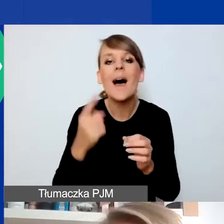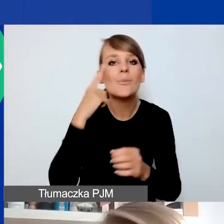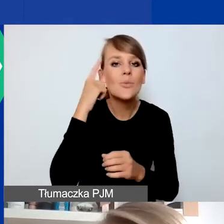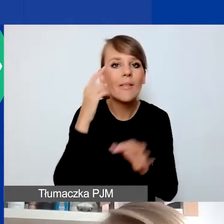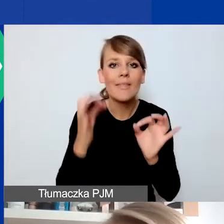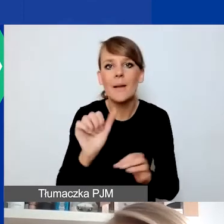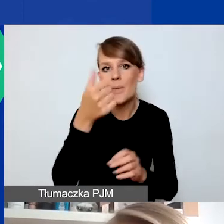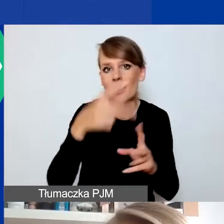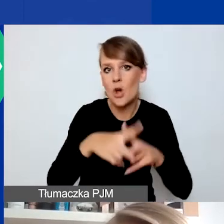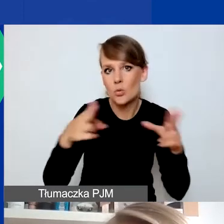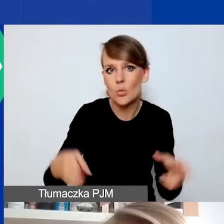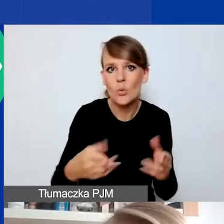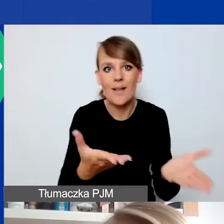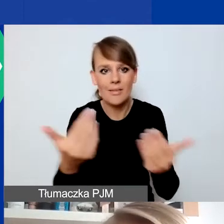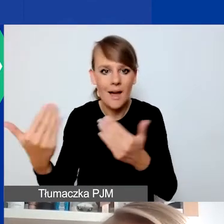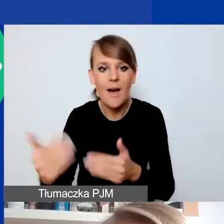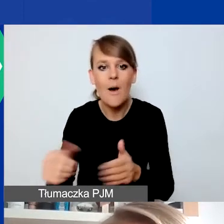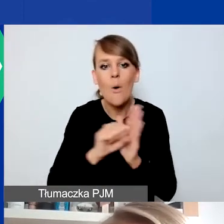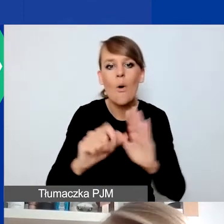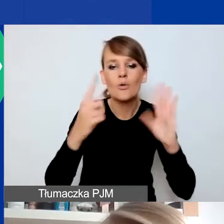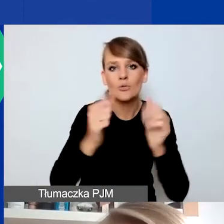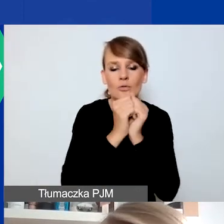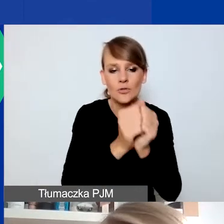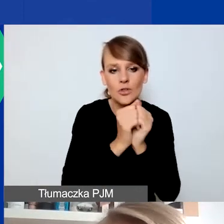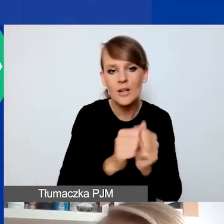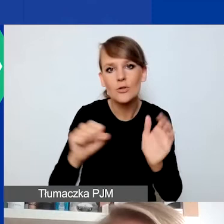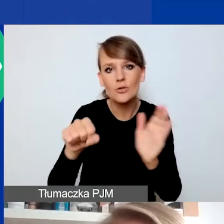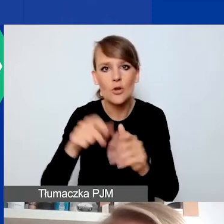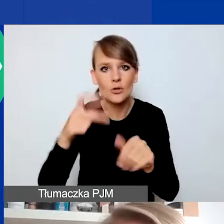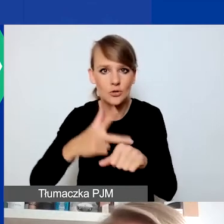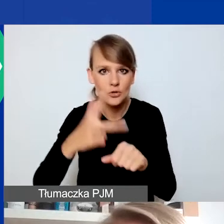czyli wnioski można składać już od 7 września do 30 grudnia.